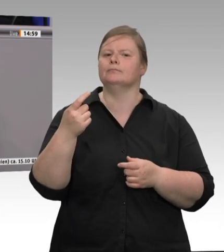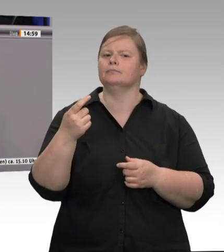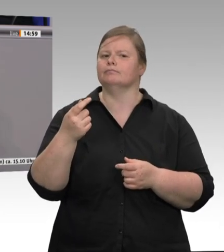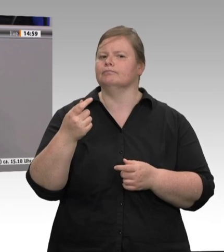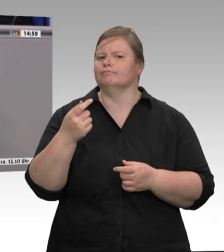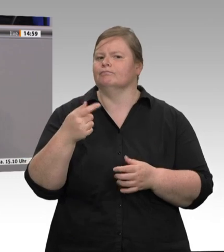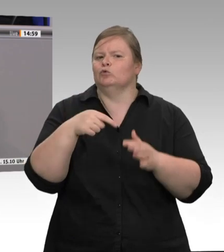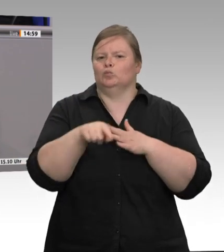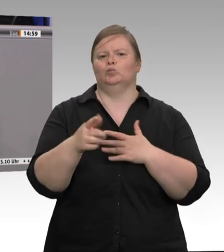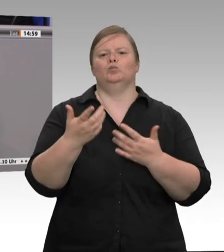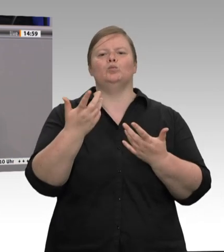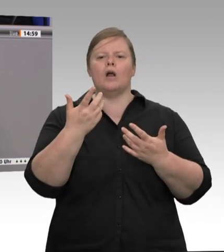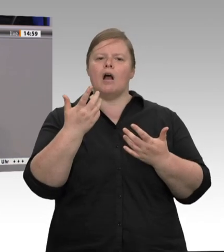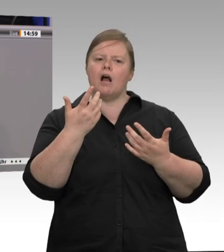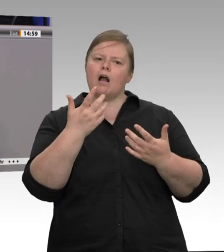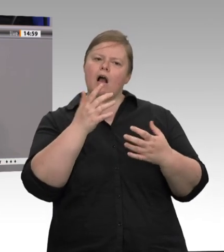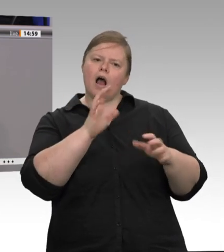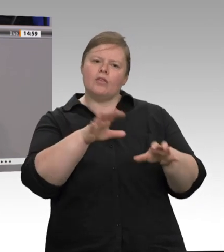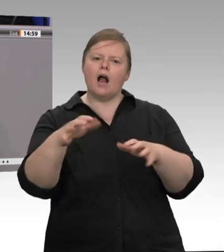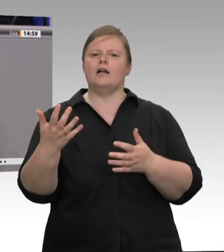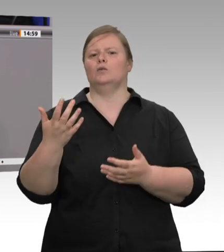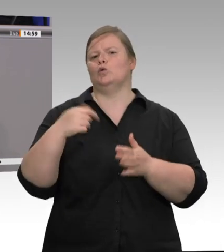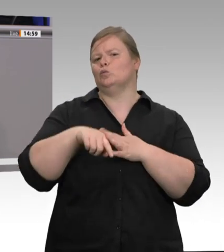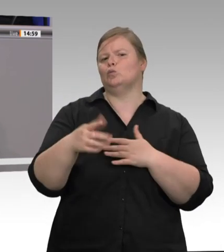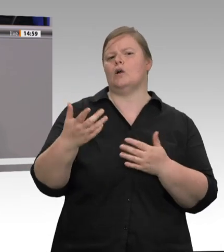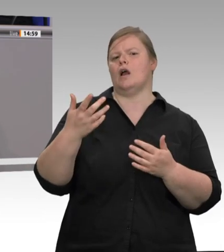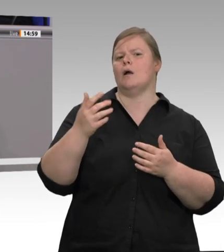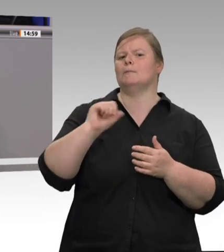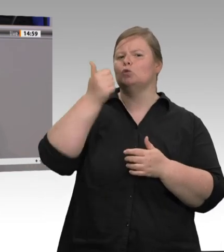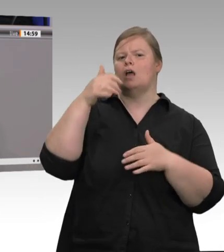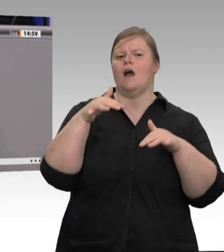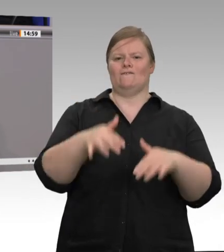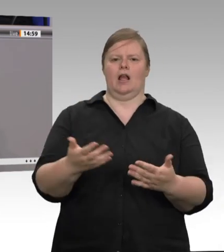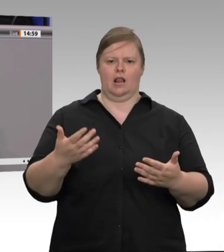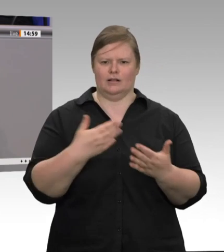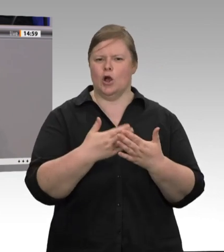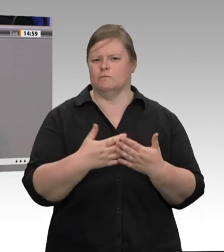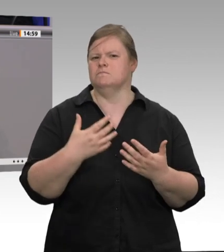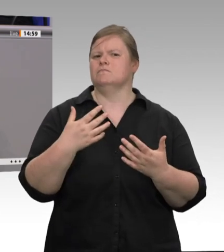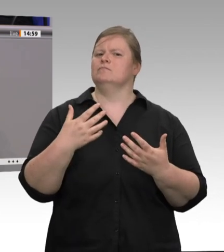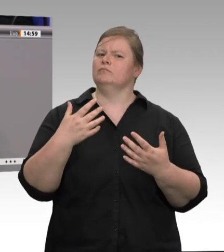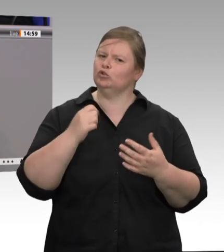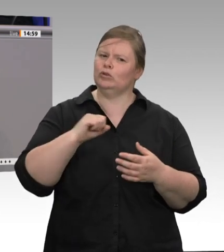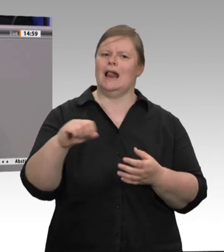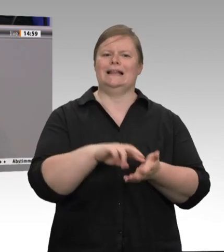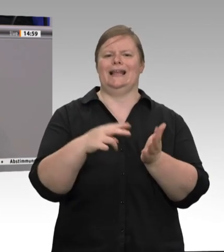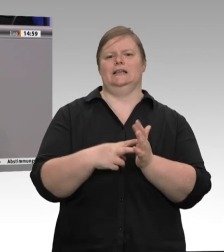Mitarbeiter von diesem Risiko nicht mehr betroffen sind; denn letztendlich geht es um die Gesundheit der Arbeitnehmerinnen und